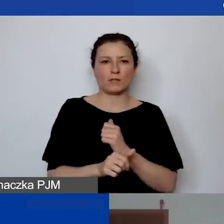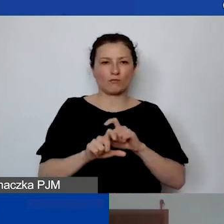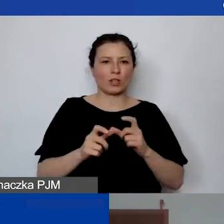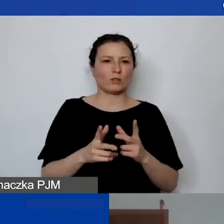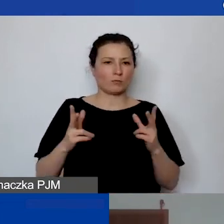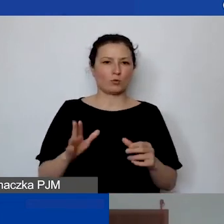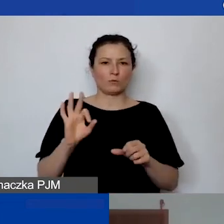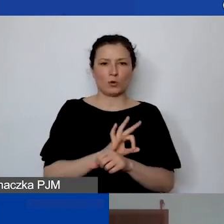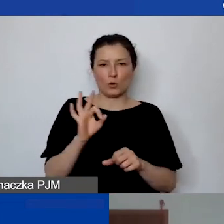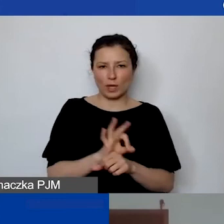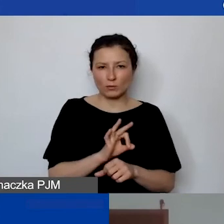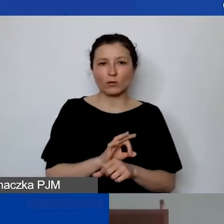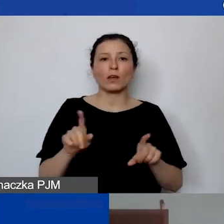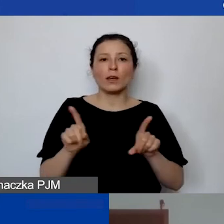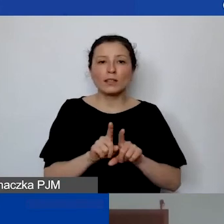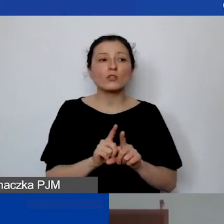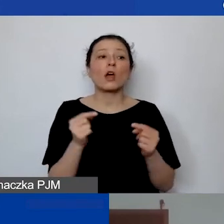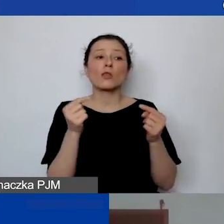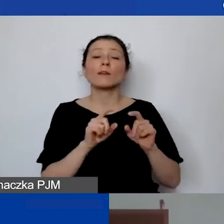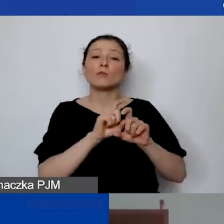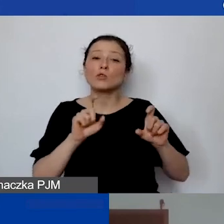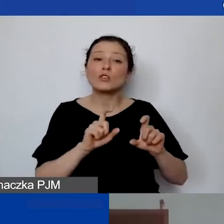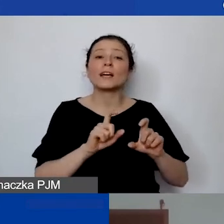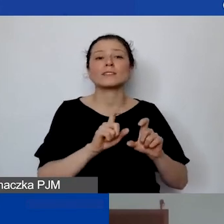i wymiarze czasu pracy danej osoby.